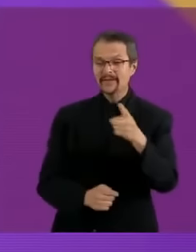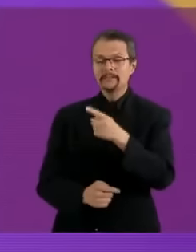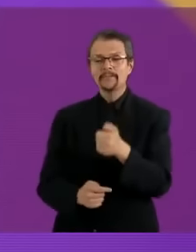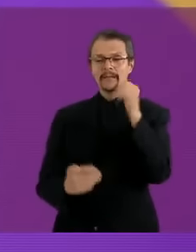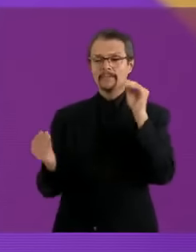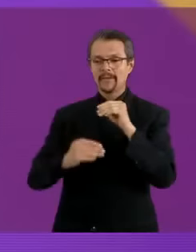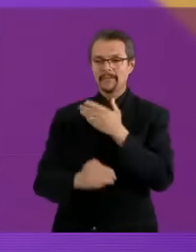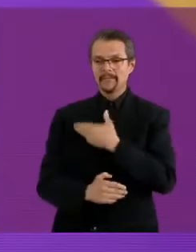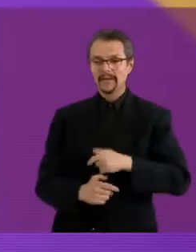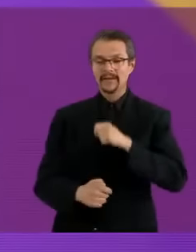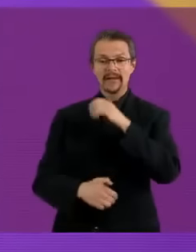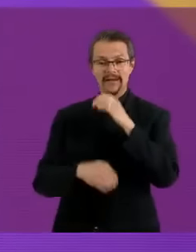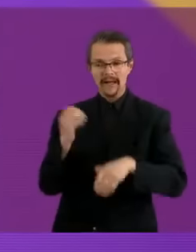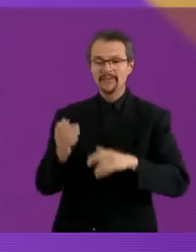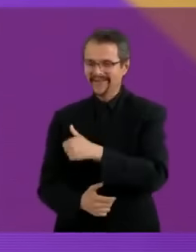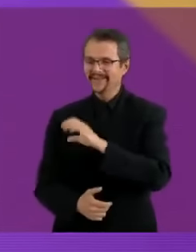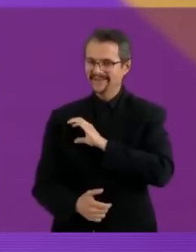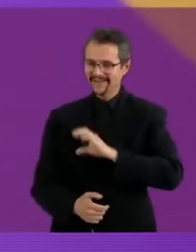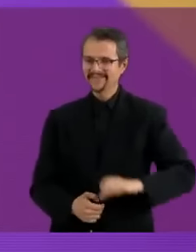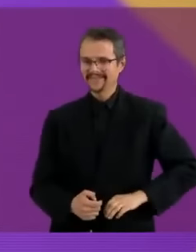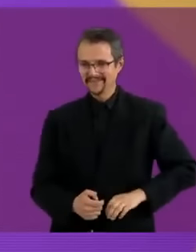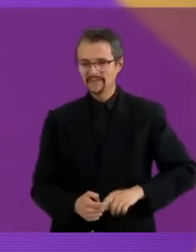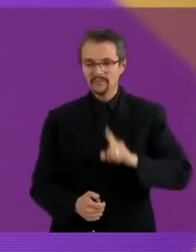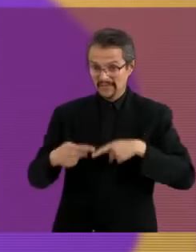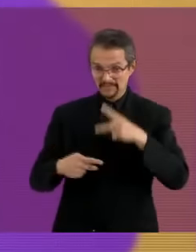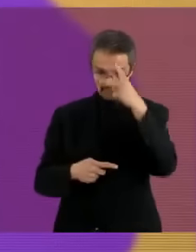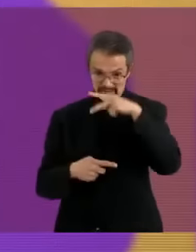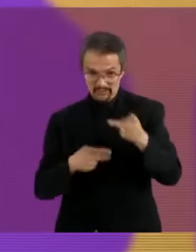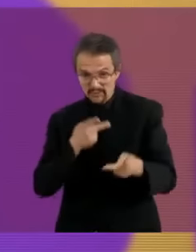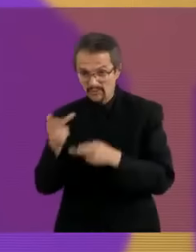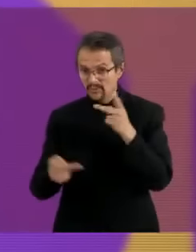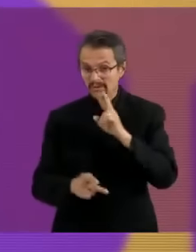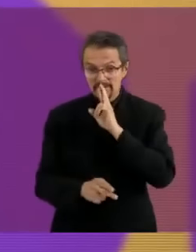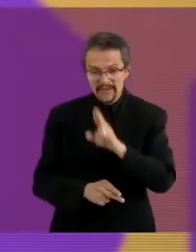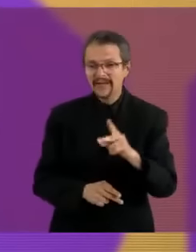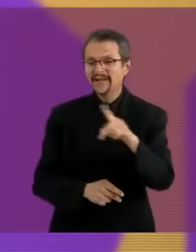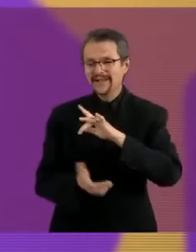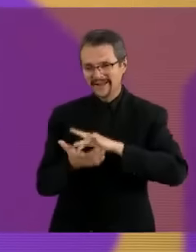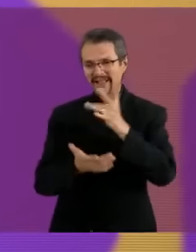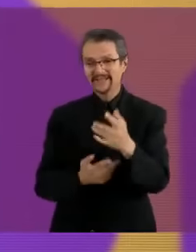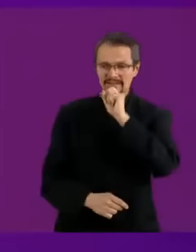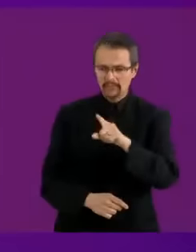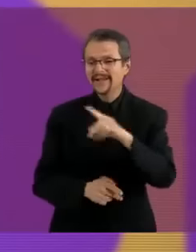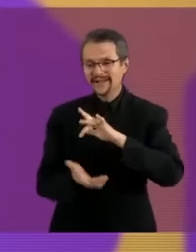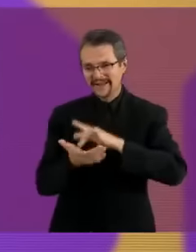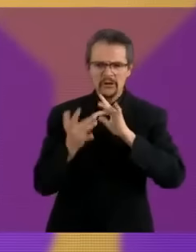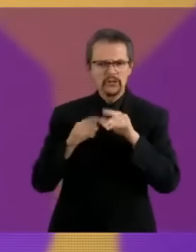Agradecemos a los suscriptores por haberme esperado y a usted que nos ve, que nos escucha y que se ducha...